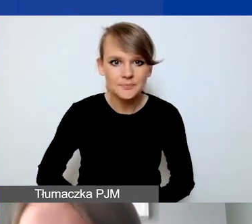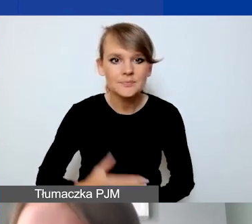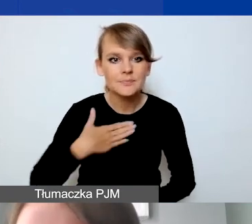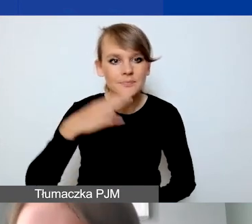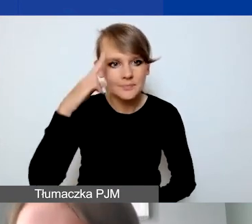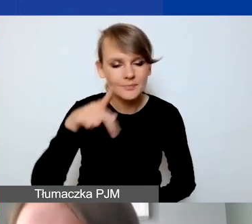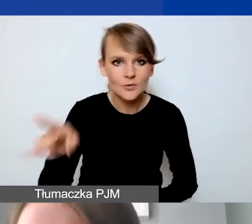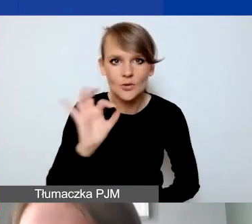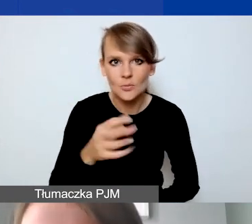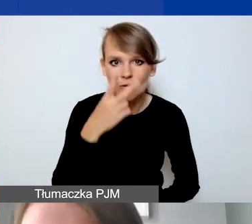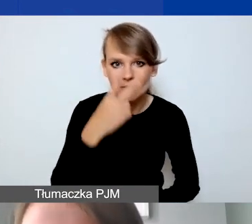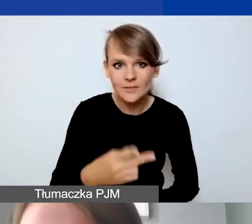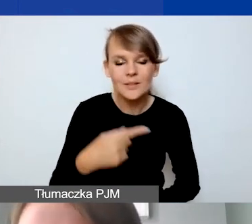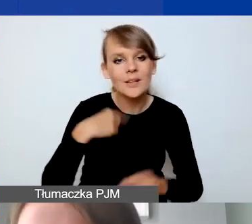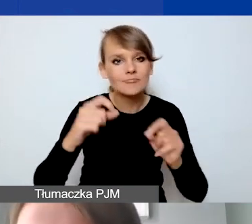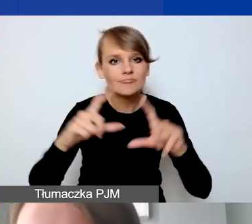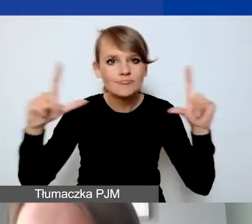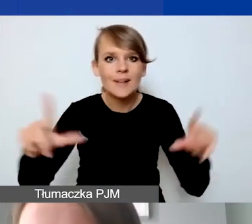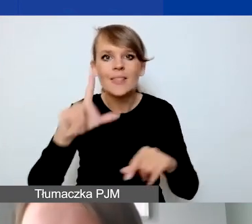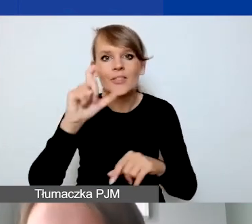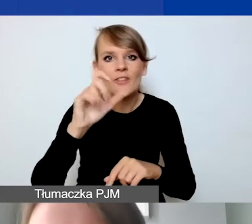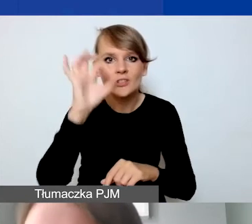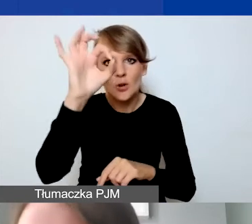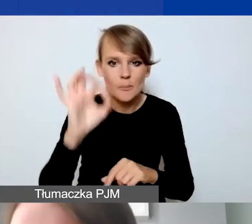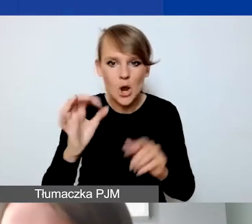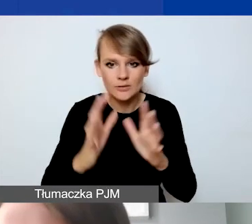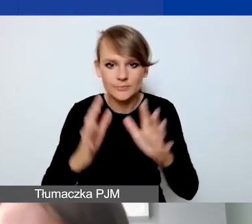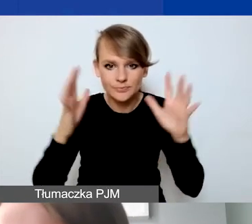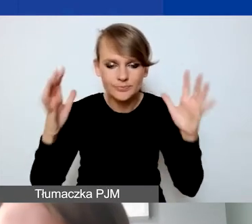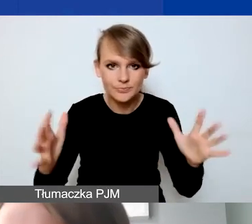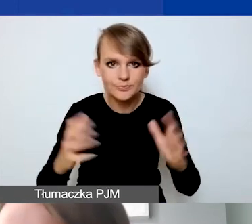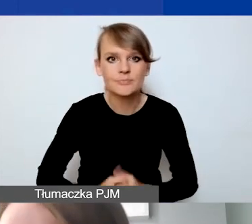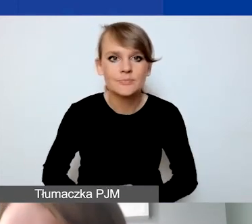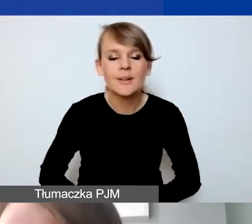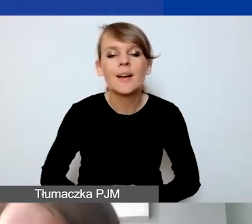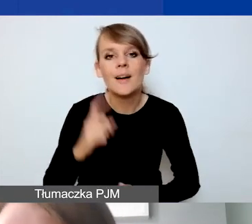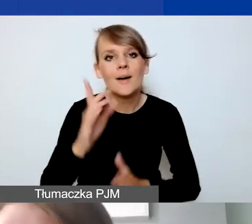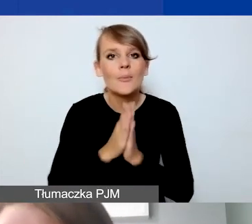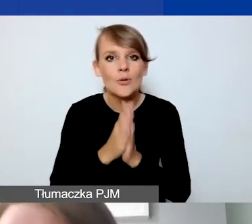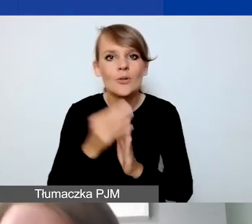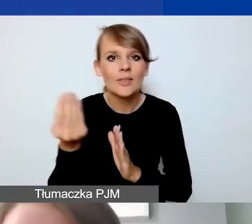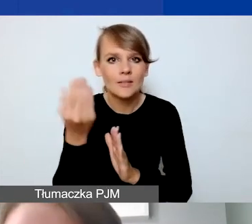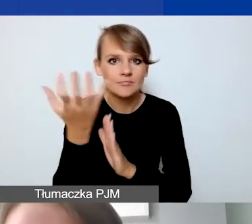Powiększyłam je do 200%. Proszę to pobrać jeszcze z naszej strony internetowej,